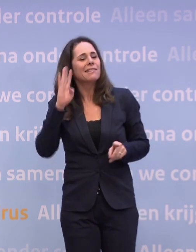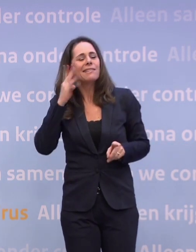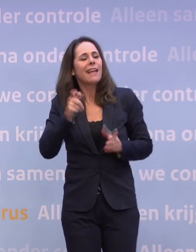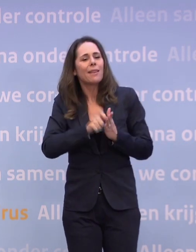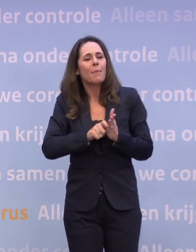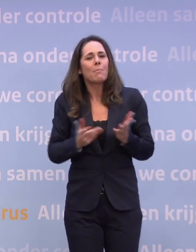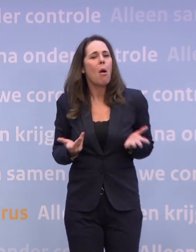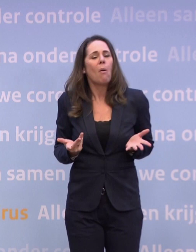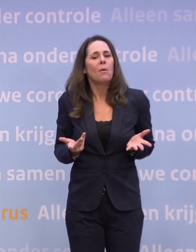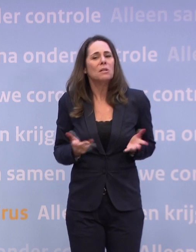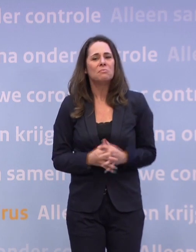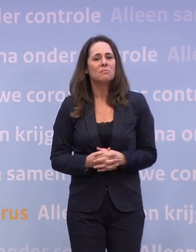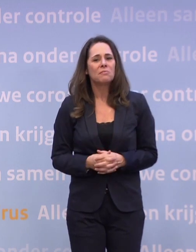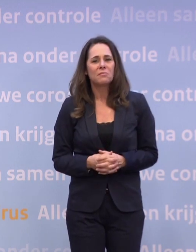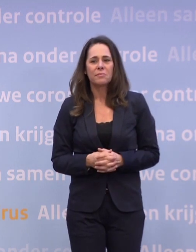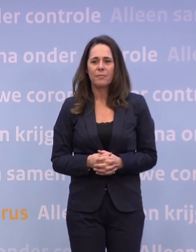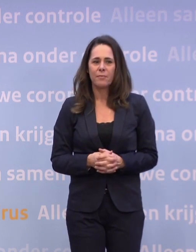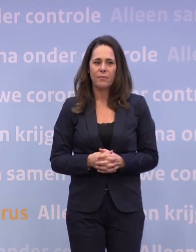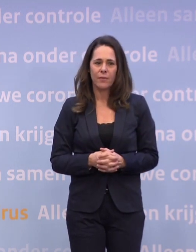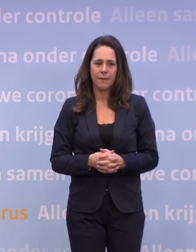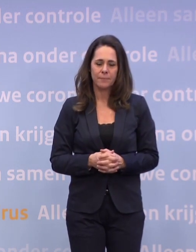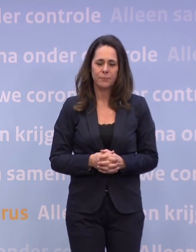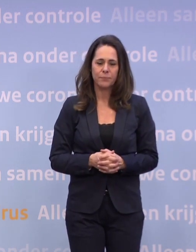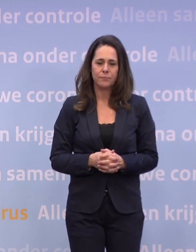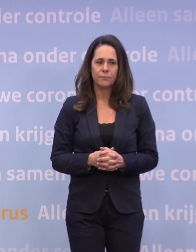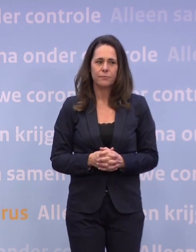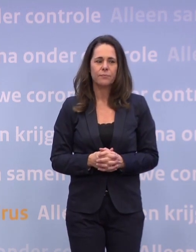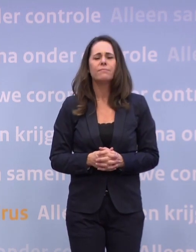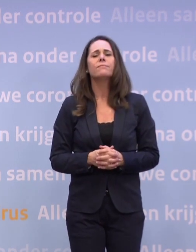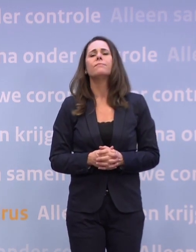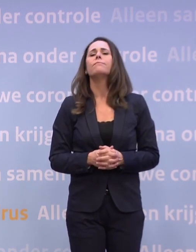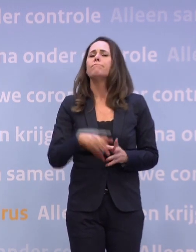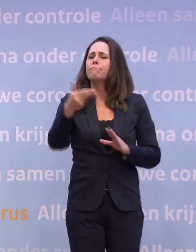En ik ken het memo zelf ook niet, dus. Ja, dan wil ik u toch nog even ook vragen...